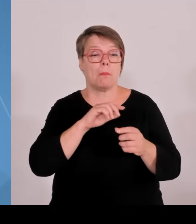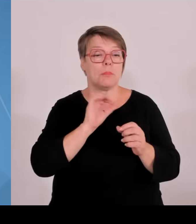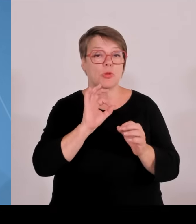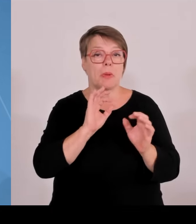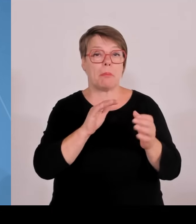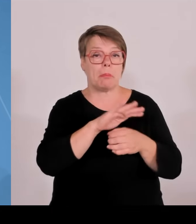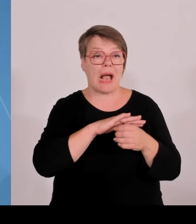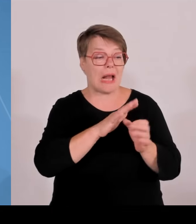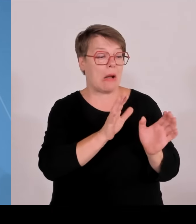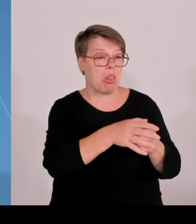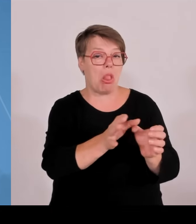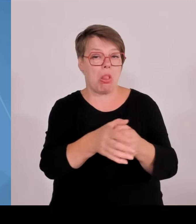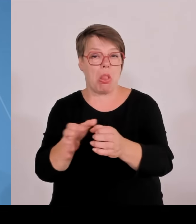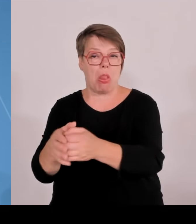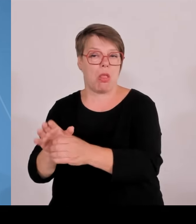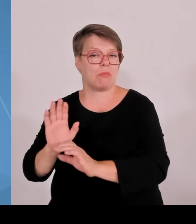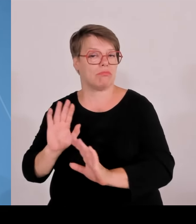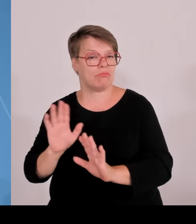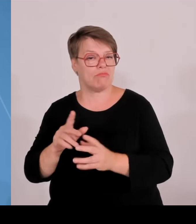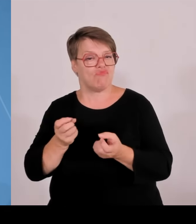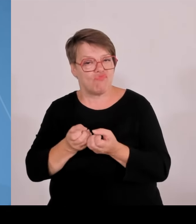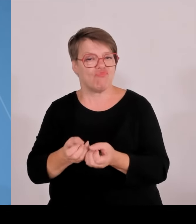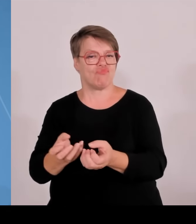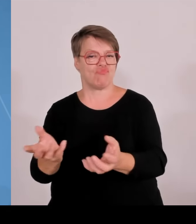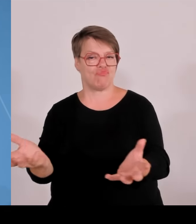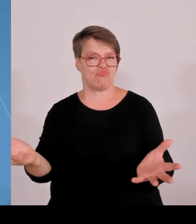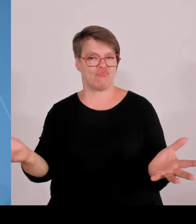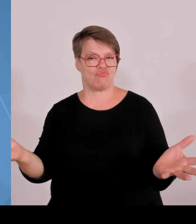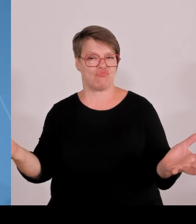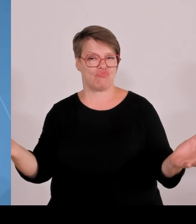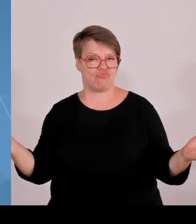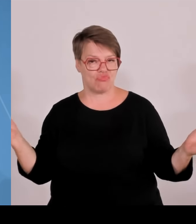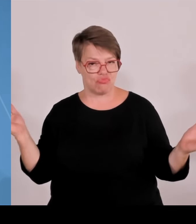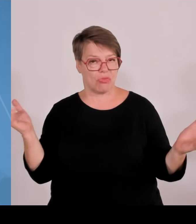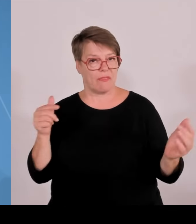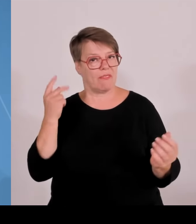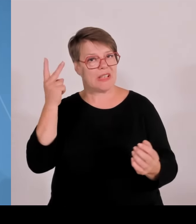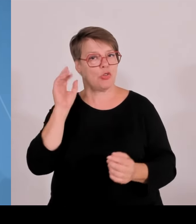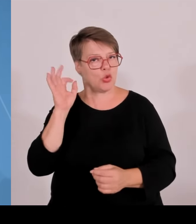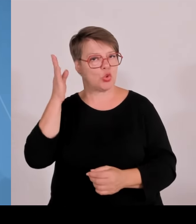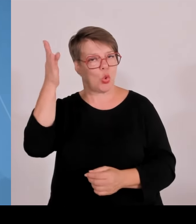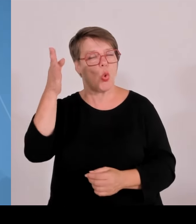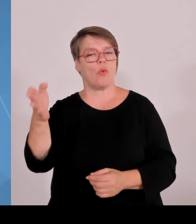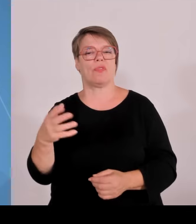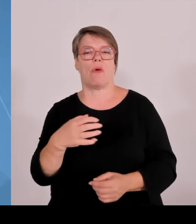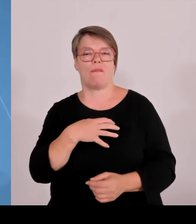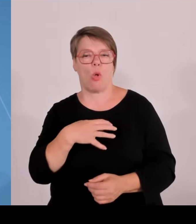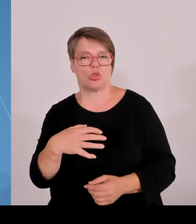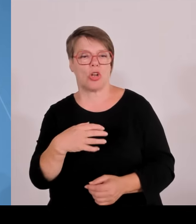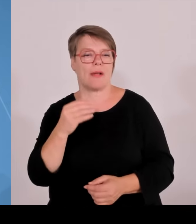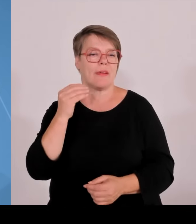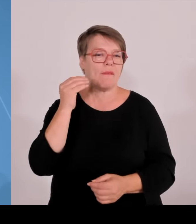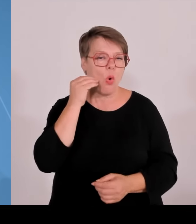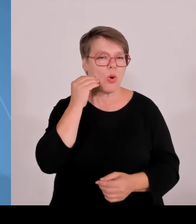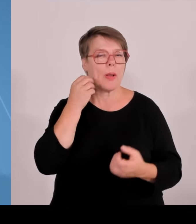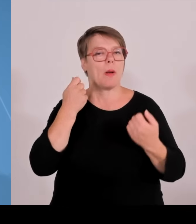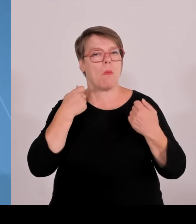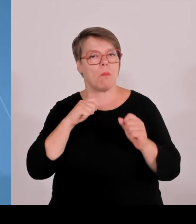Technologietransfer zentral bundesweit zu organisieren, während der Bund mit der Dati sprichwörtlich vor sich hin stümpert, geben